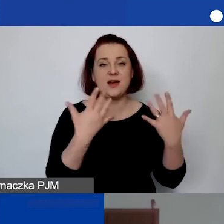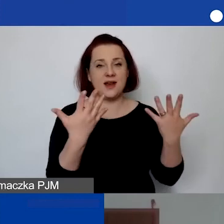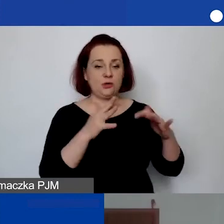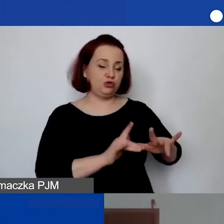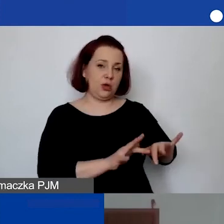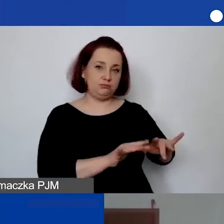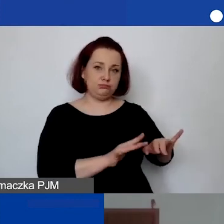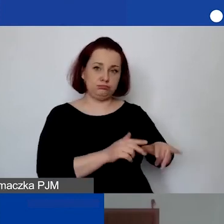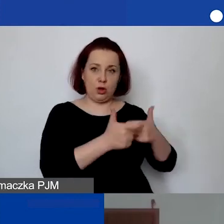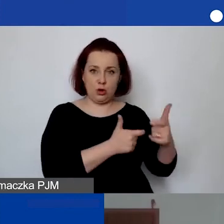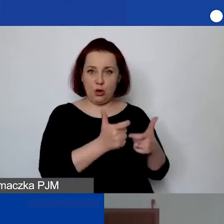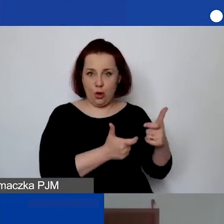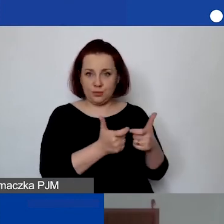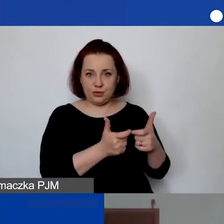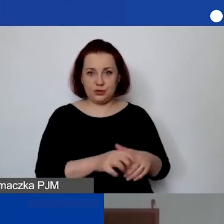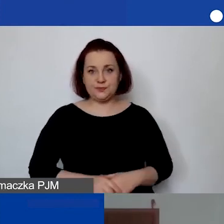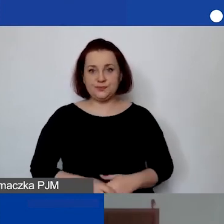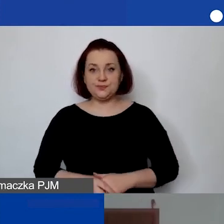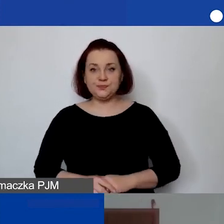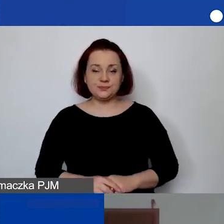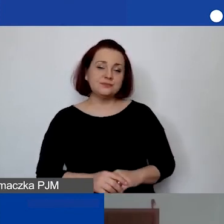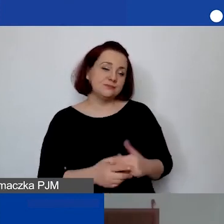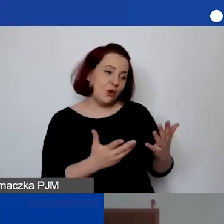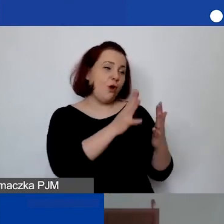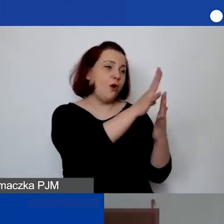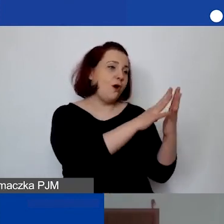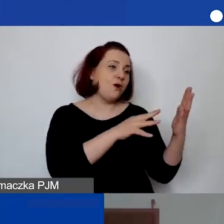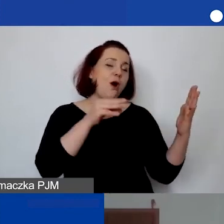Ale na takiej zasadzie kopiuj-wklej jest już na pewno łatwiej.